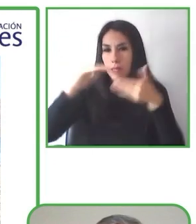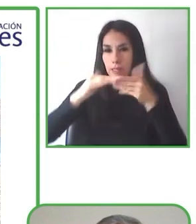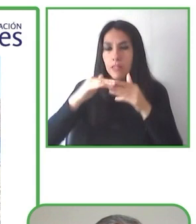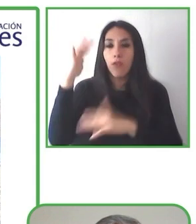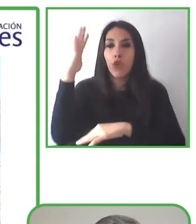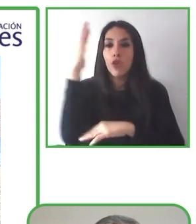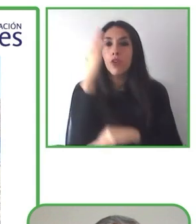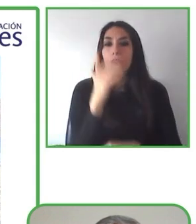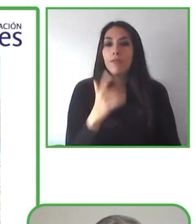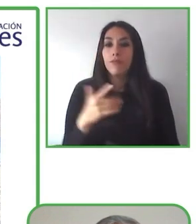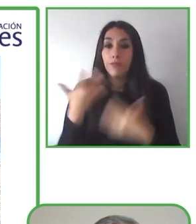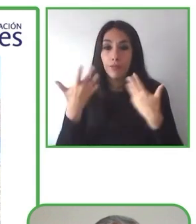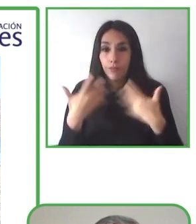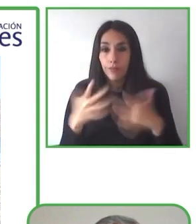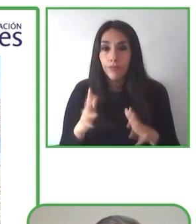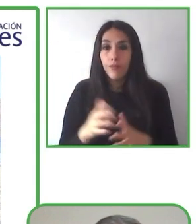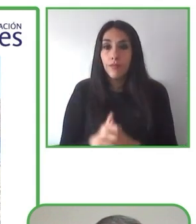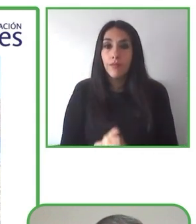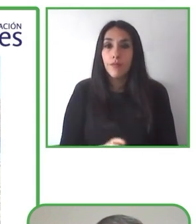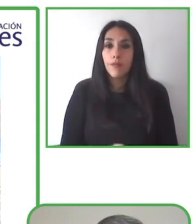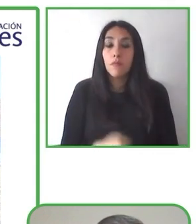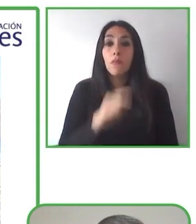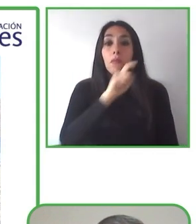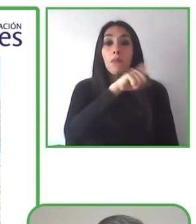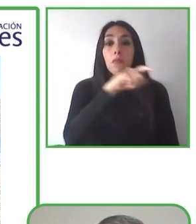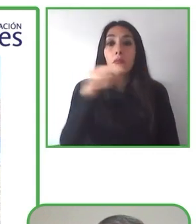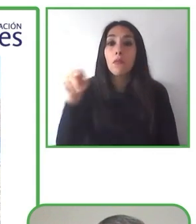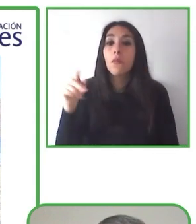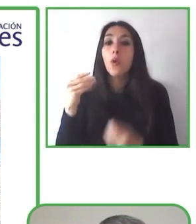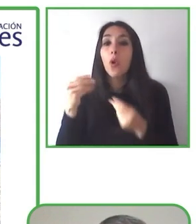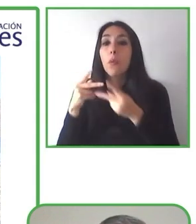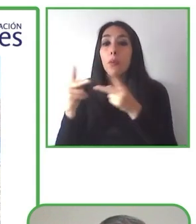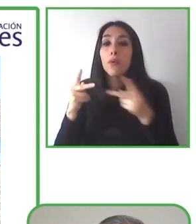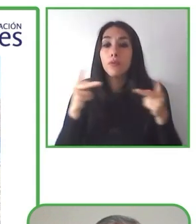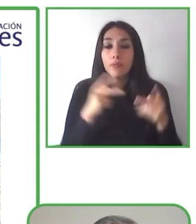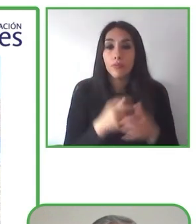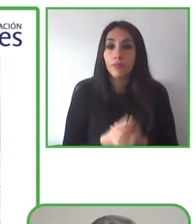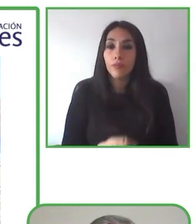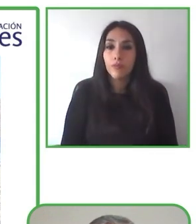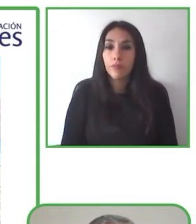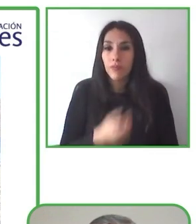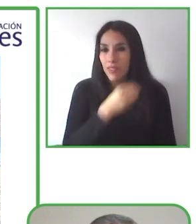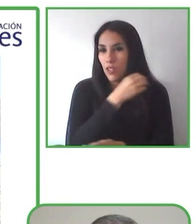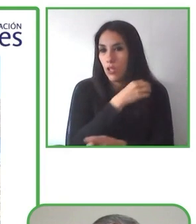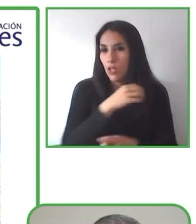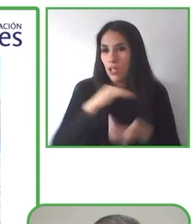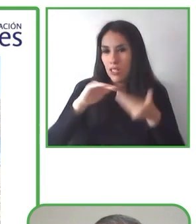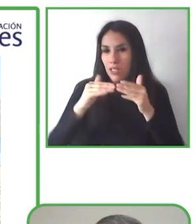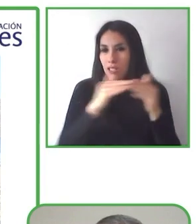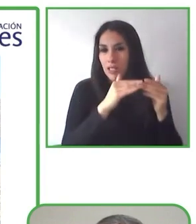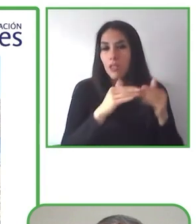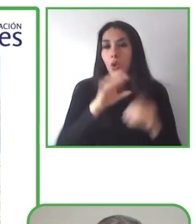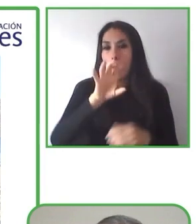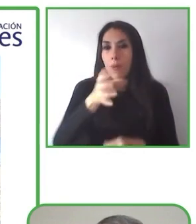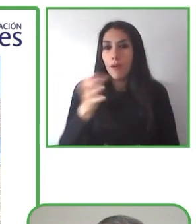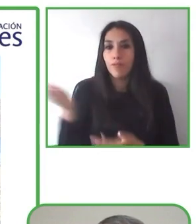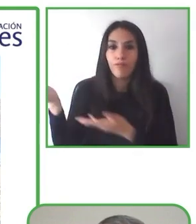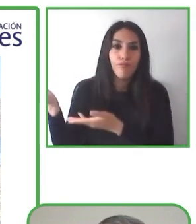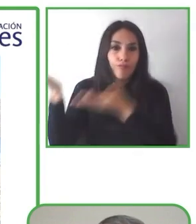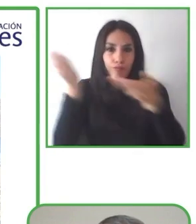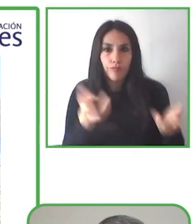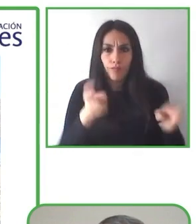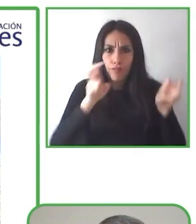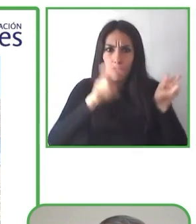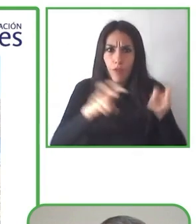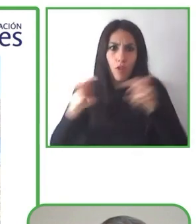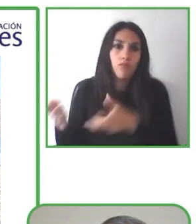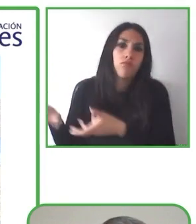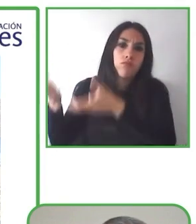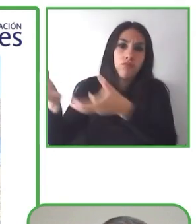La idea es tener turismo y tenemos actividades que ayudan e